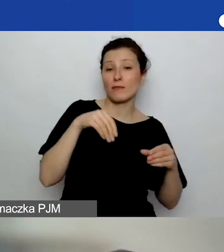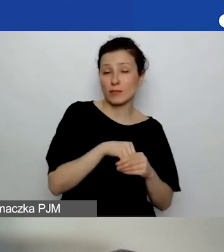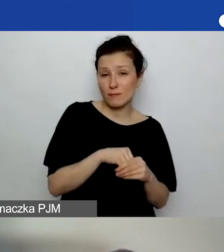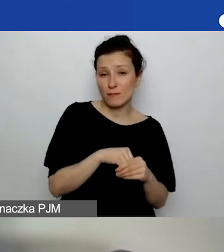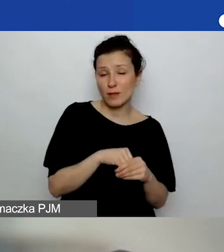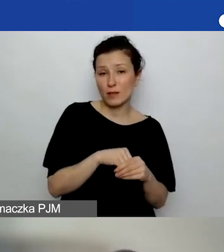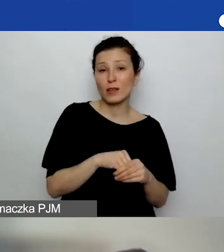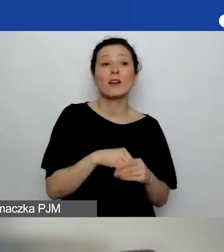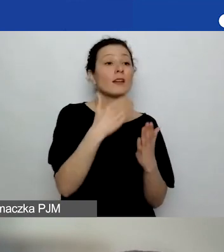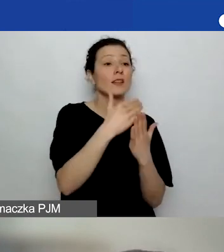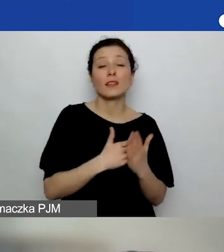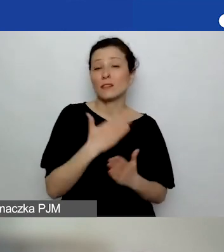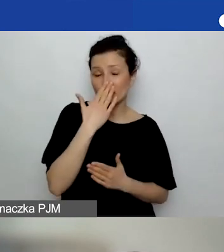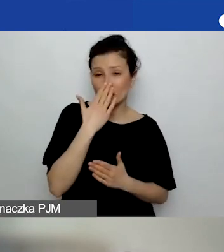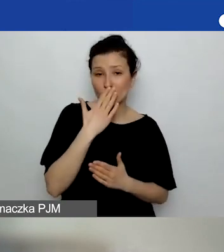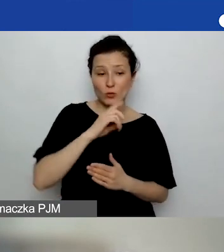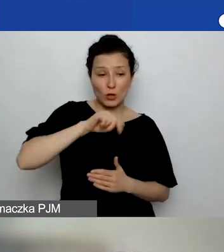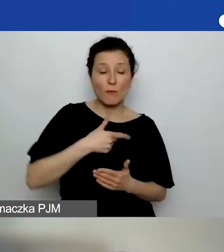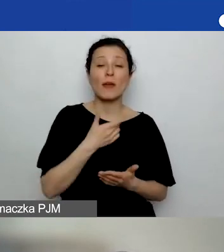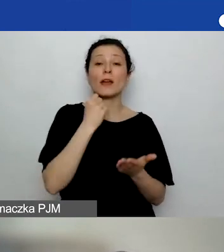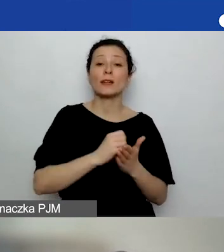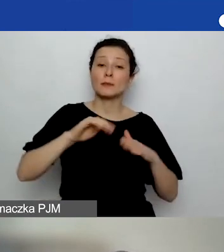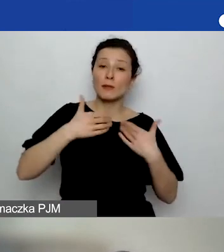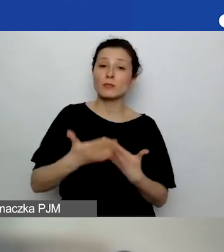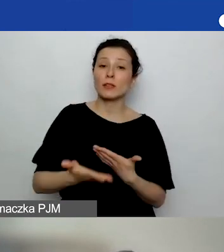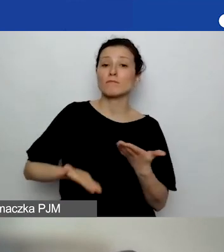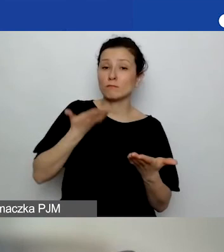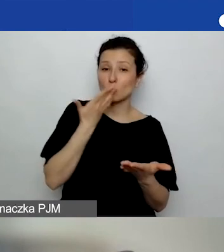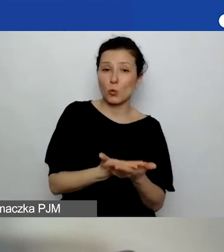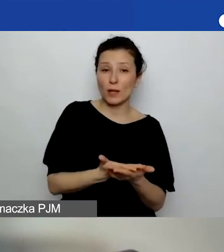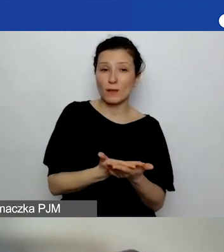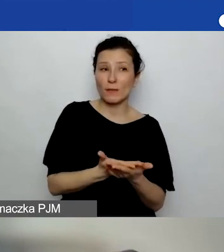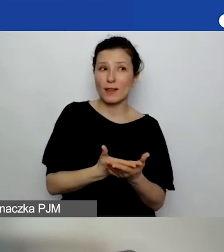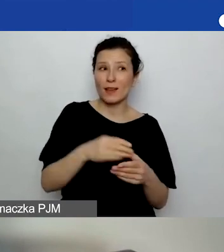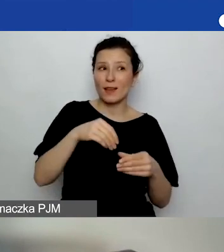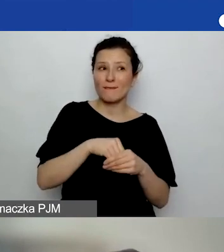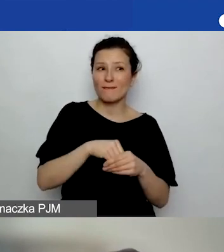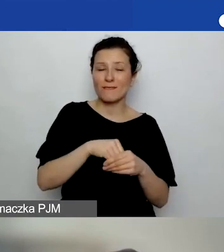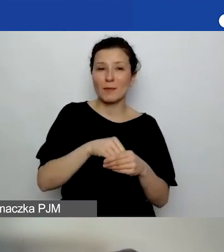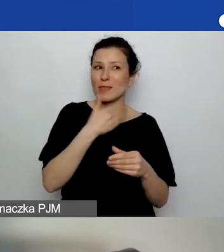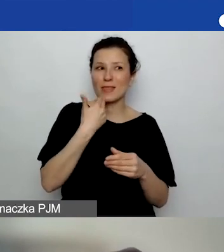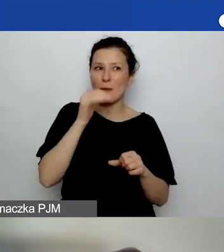że jakby składamy sprawozdanie, a nie dostajemy żadnego potwierdzenia, że ono jest OK,